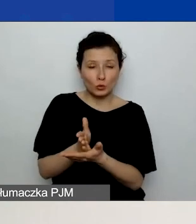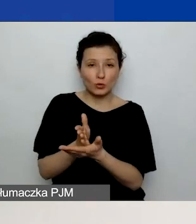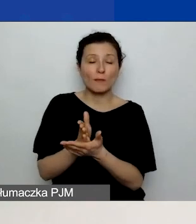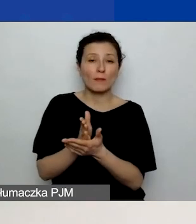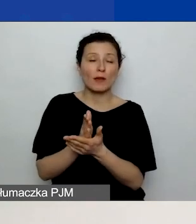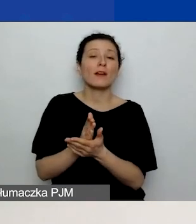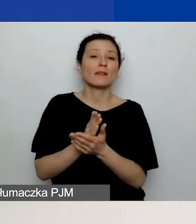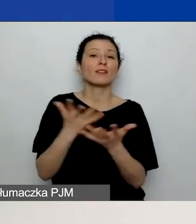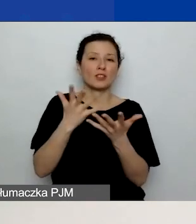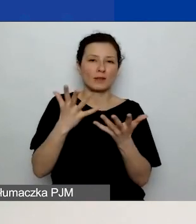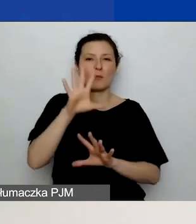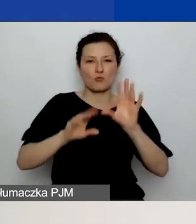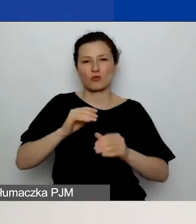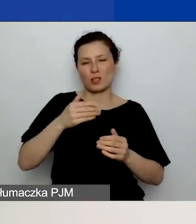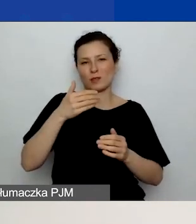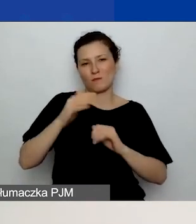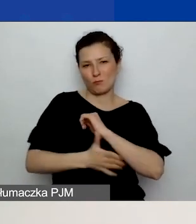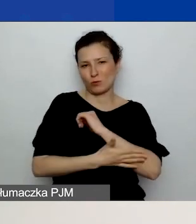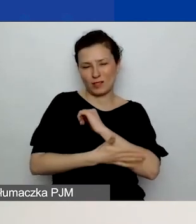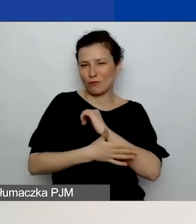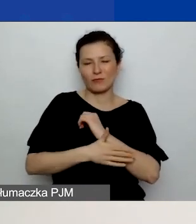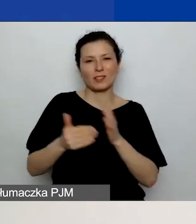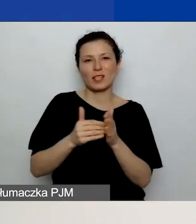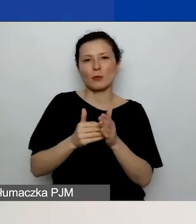więc nie muszą być powielane w tabeli dodatkowej.